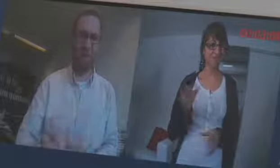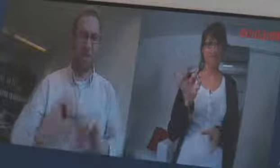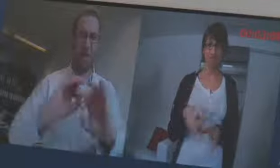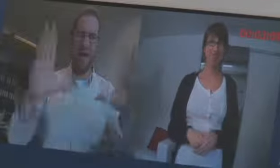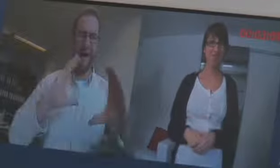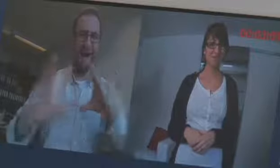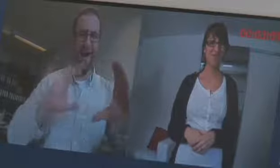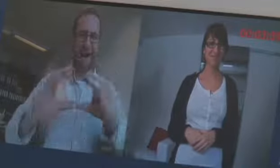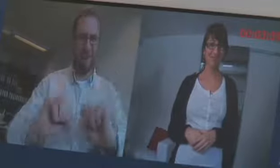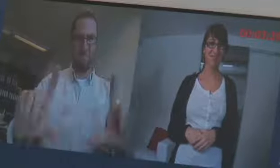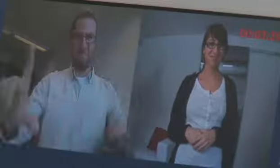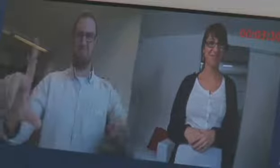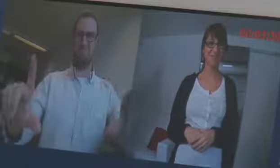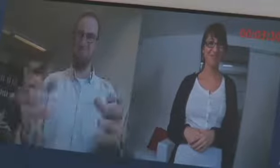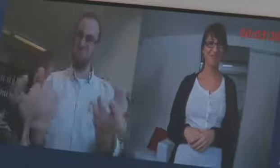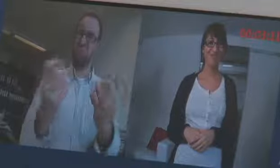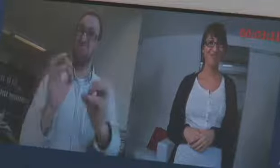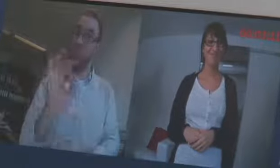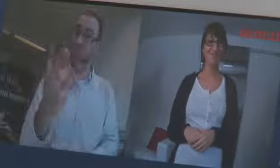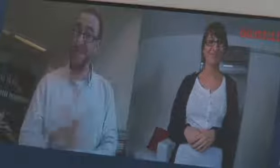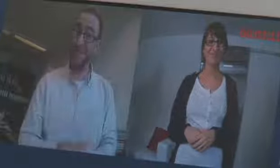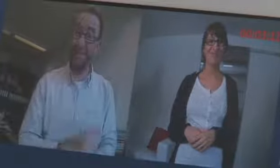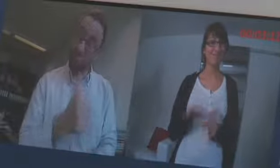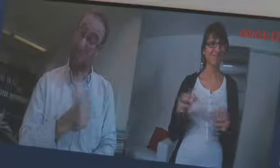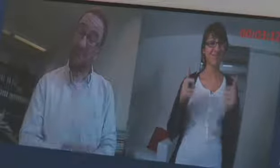ein klares Bild für eine gute Kommunikation, eine gute Sache, ganz toll.